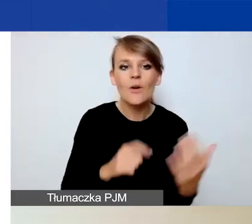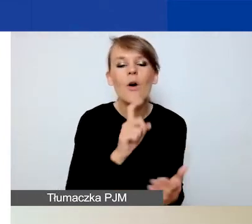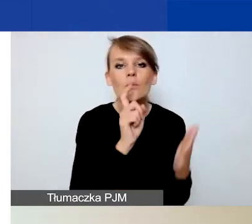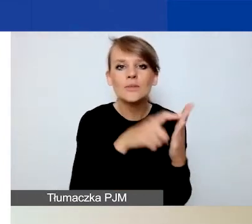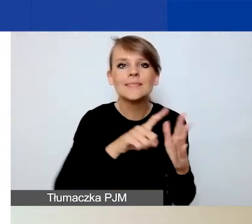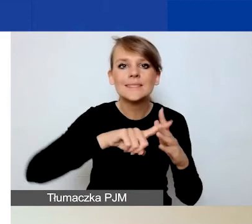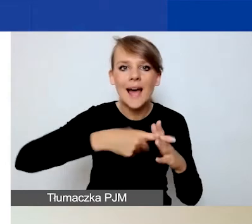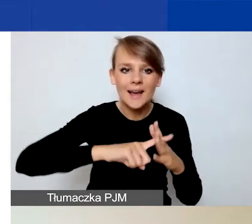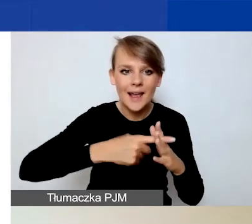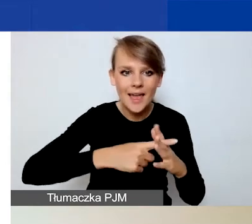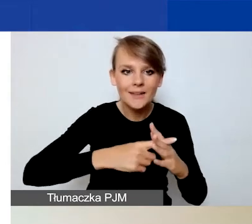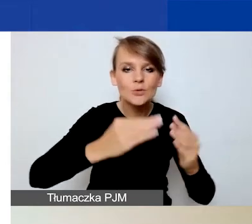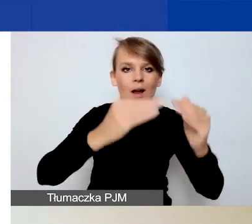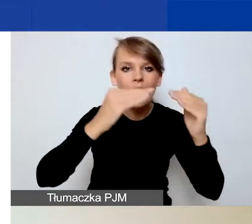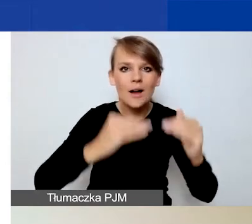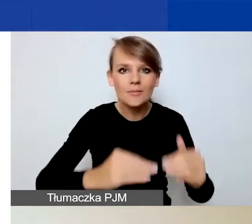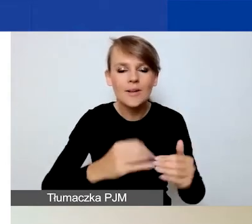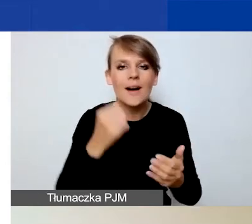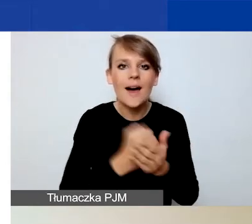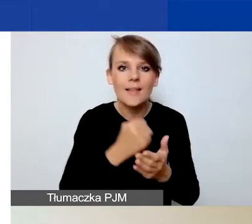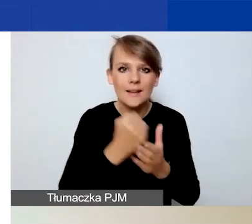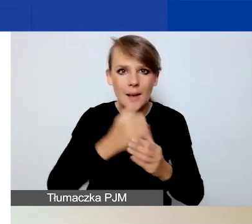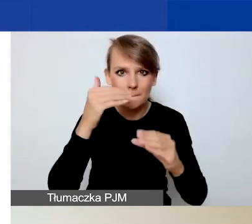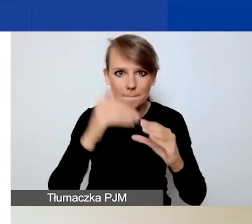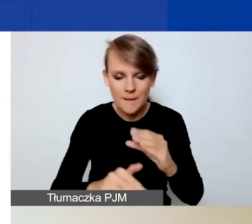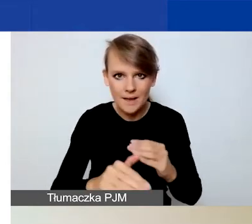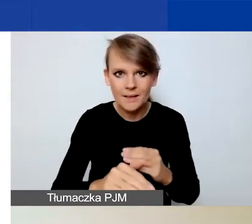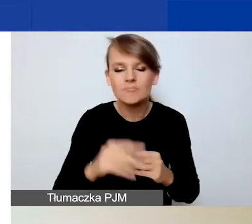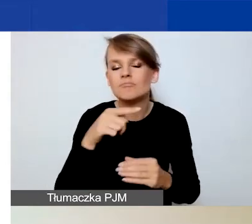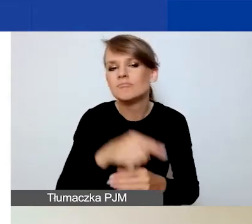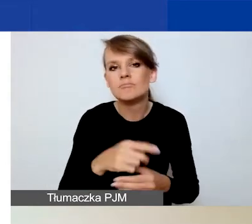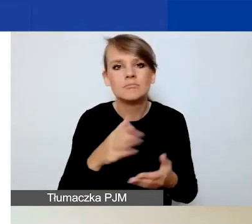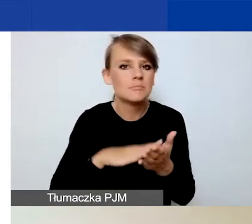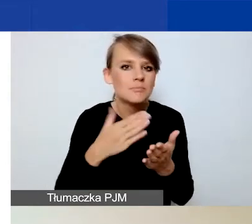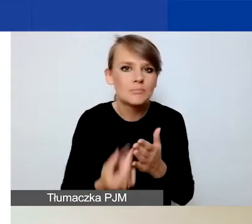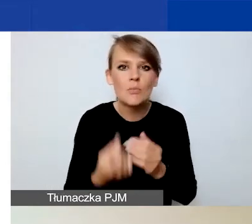a pod nim adres mailowy. W przypadku jakichkolwiek problemów technicznych